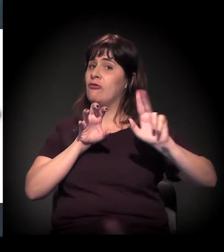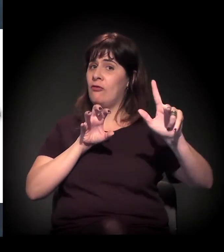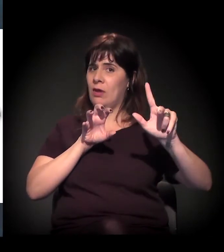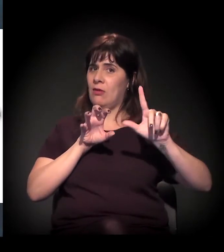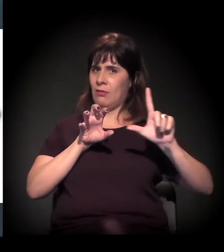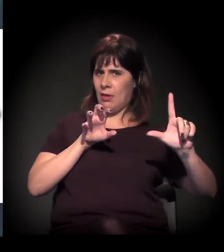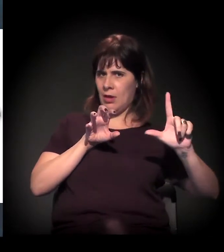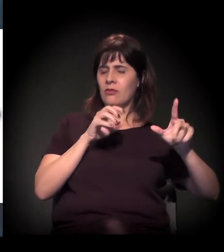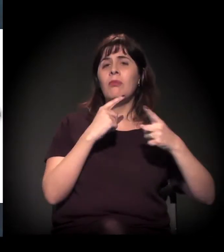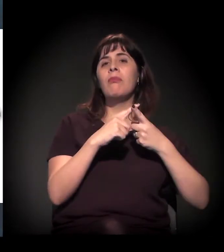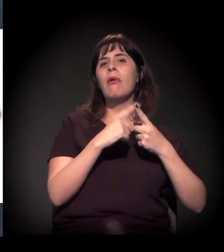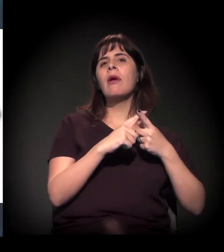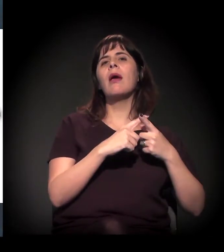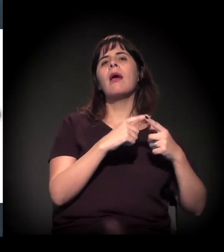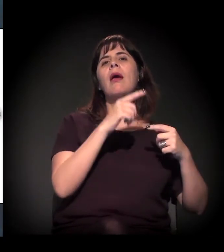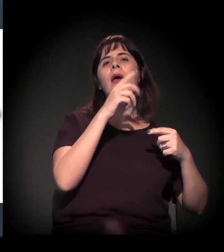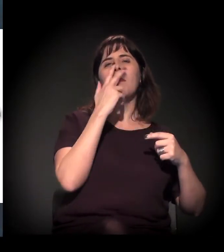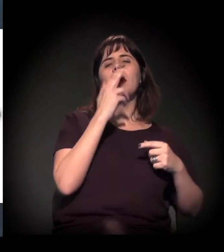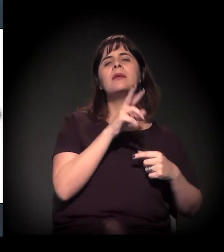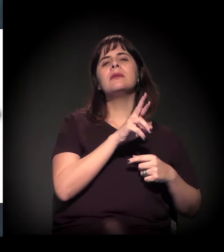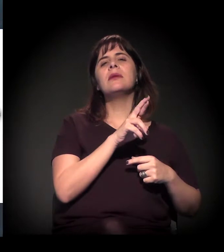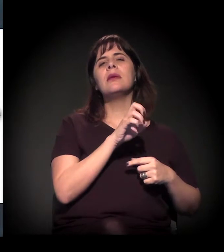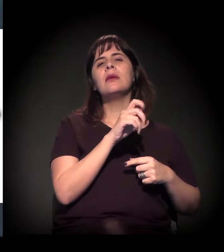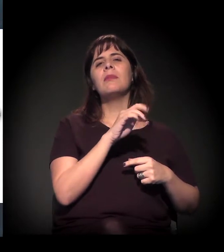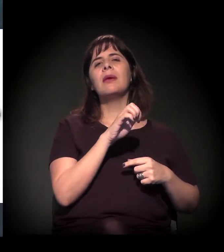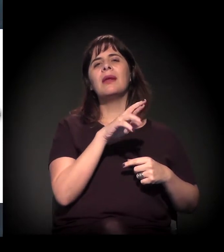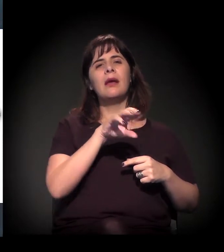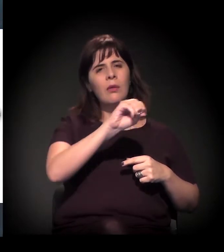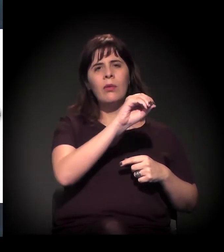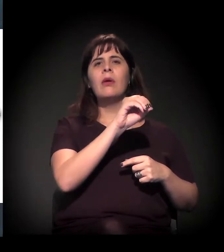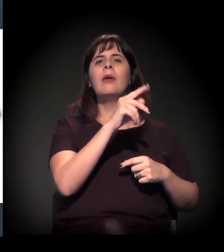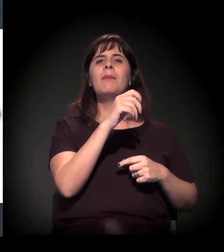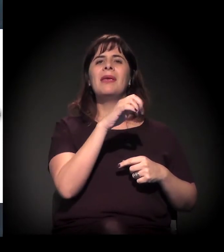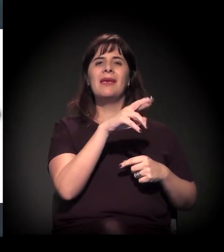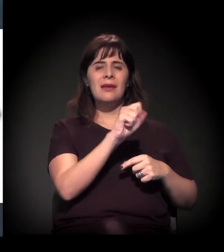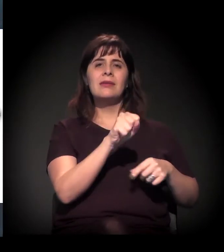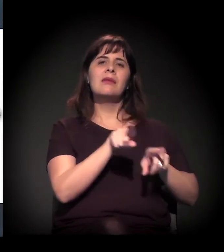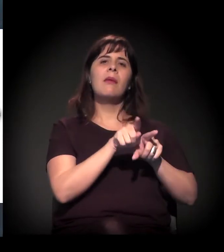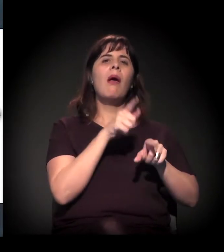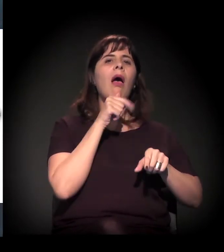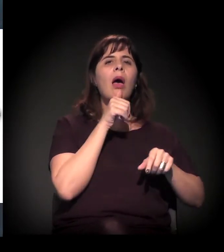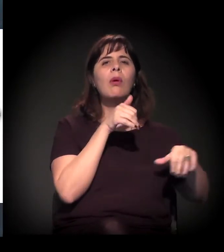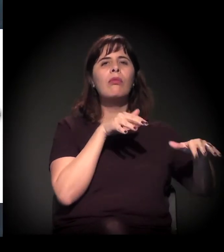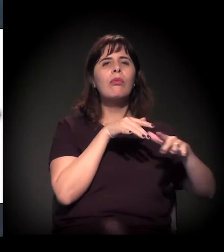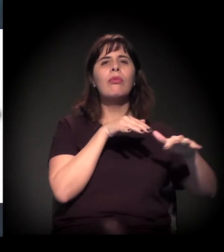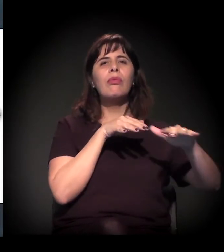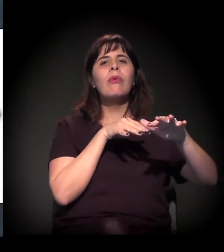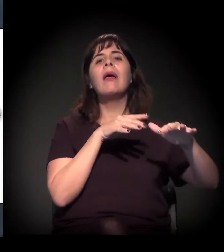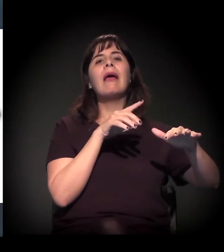aquela região verde da Billings, segurou um pouco esse processo. Mas, se a gente for ao eixo intermediário da Jacu-Pêssego,